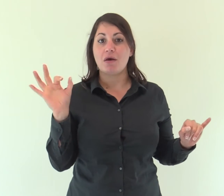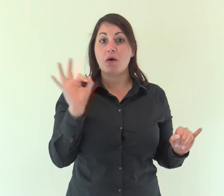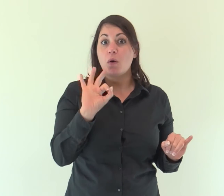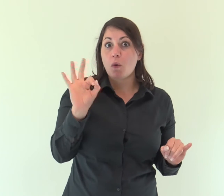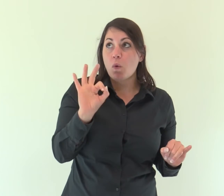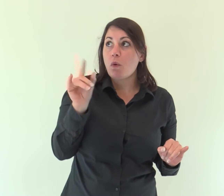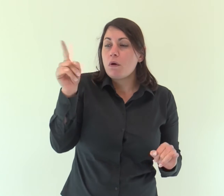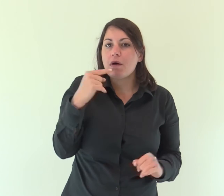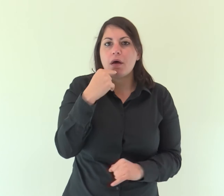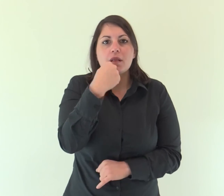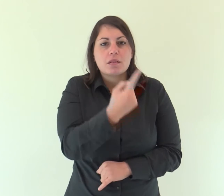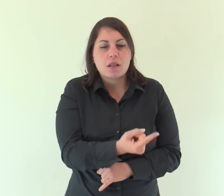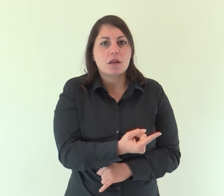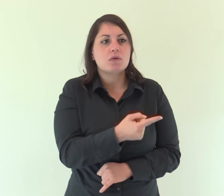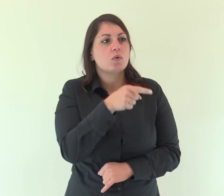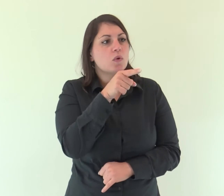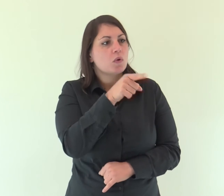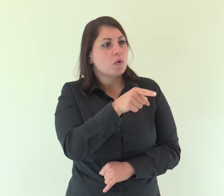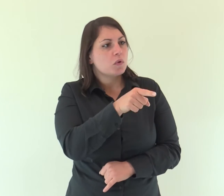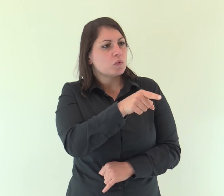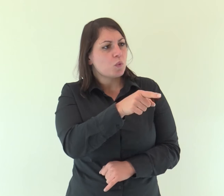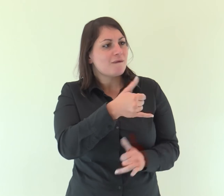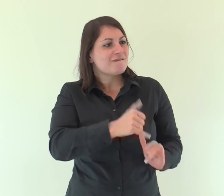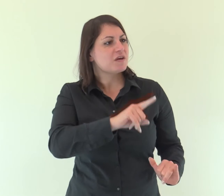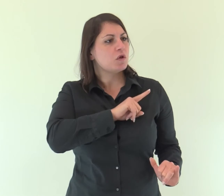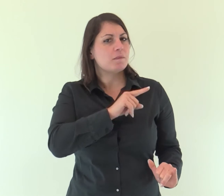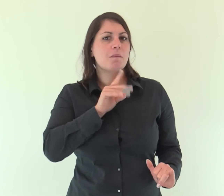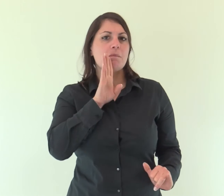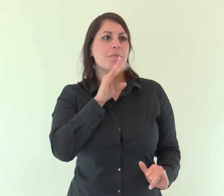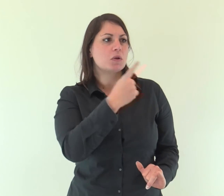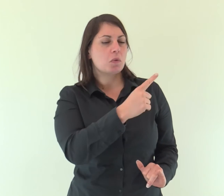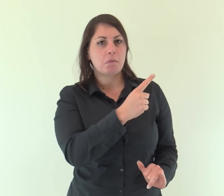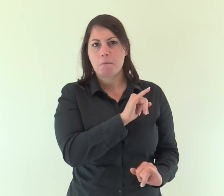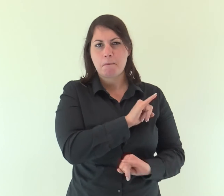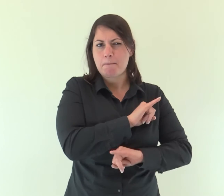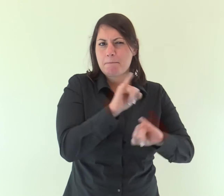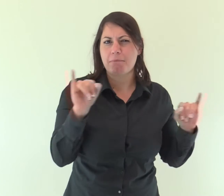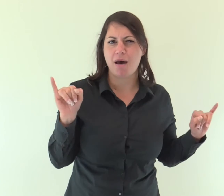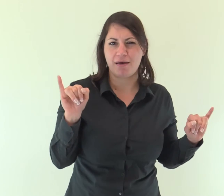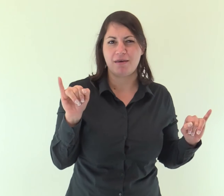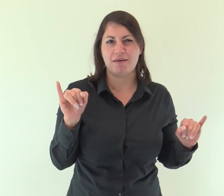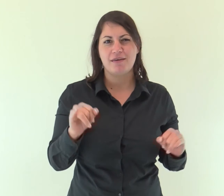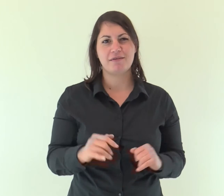e ancora: «Io sarò per lui padre ed egli sarà per me figlio»?